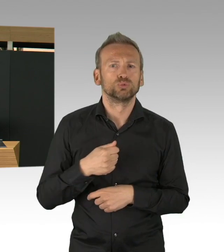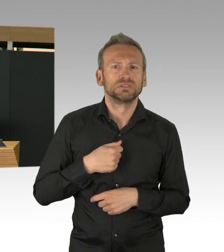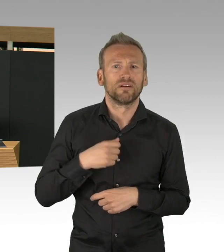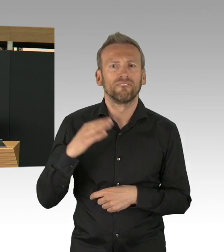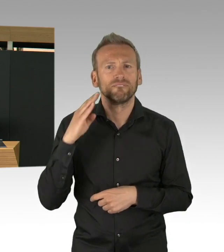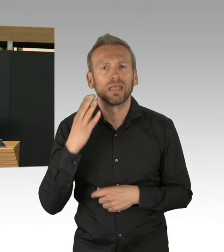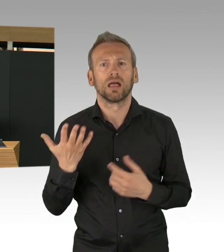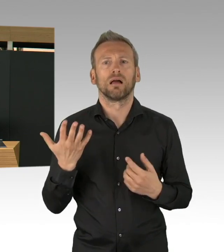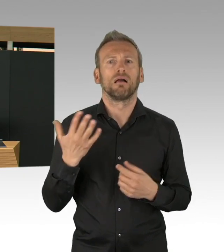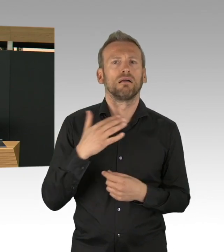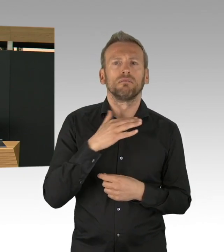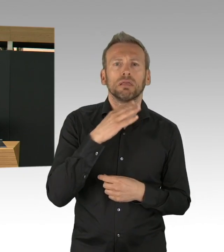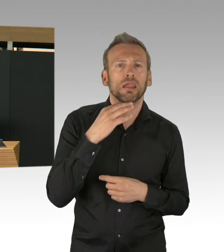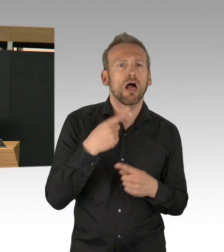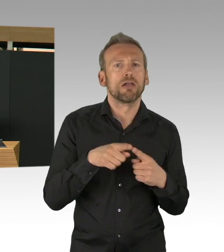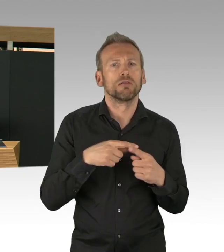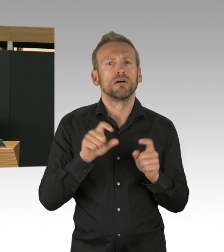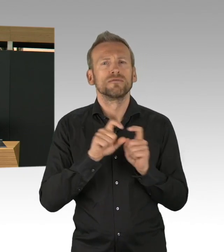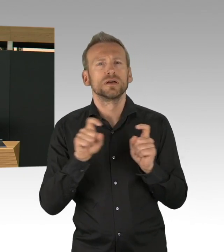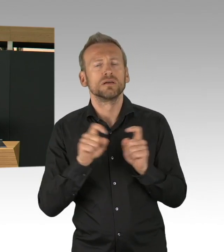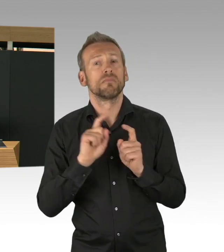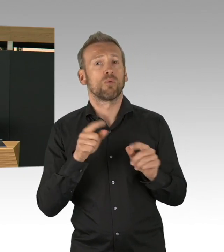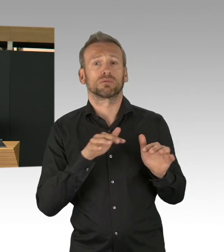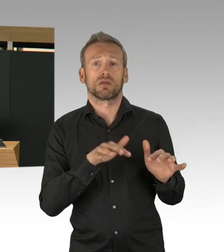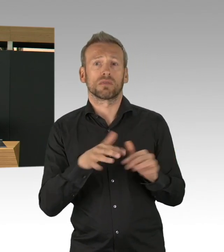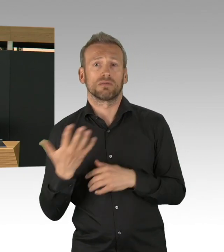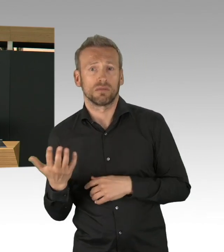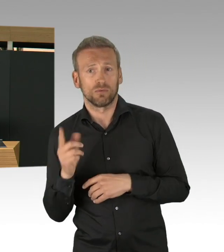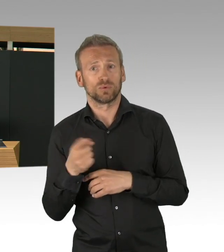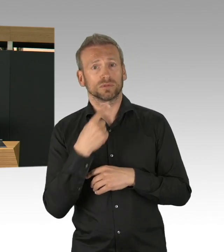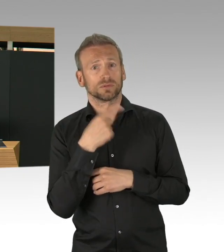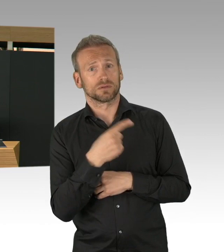mit Messebautechnik und mit Medizintechnik ein Krankenhaus aufzubauen,